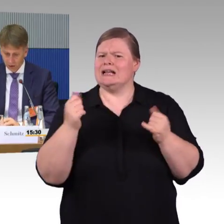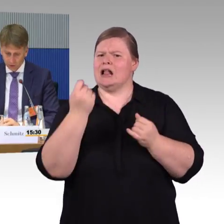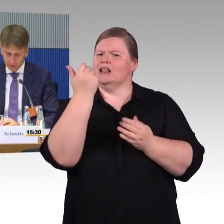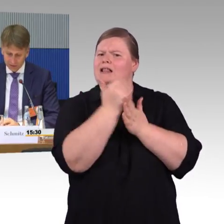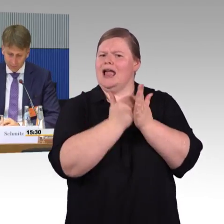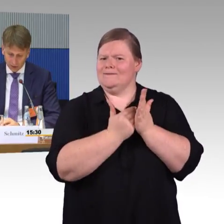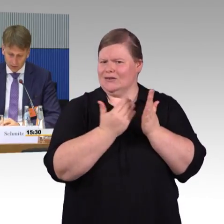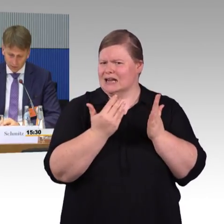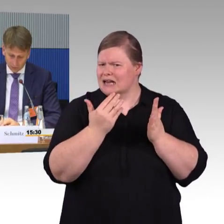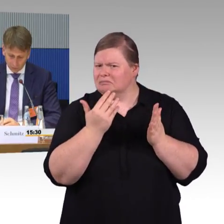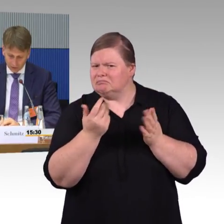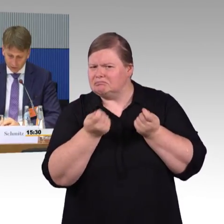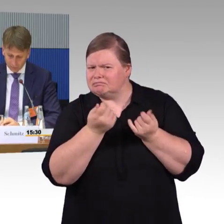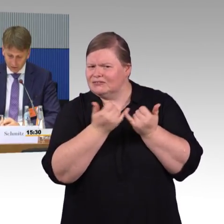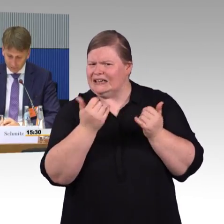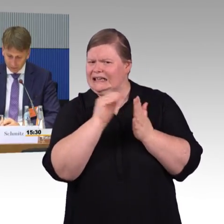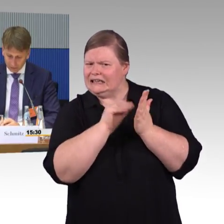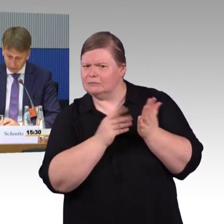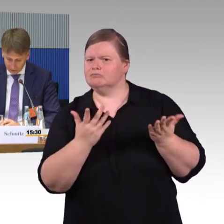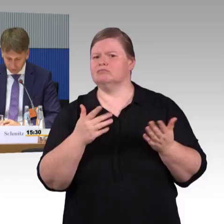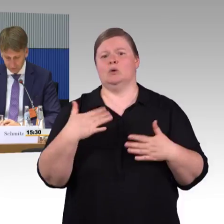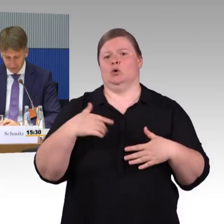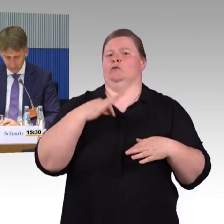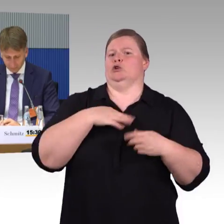dass eben auch diese Zugänge wesentlich einfacher werden.